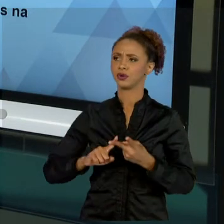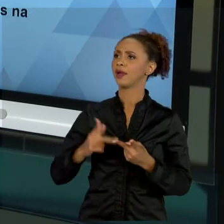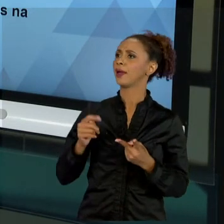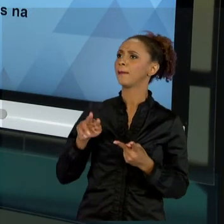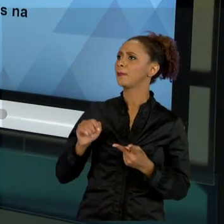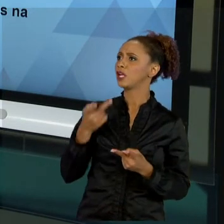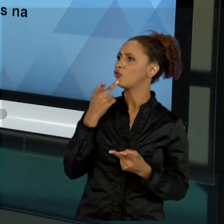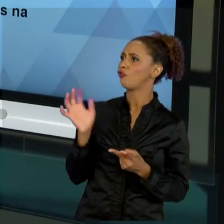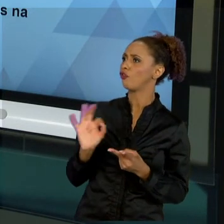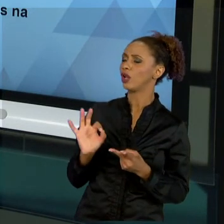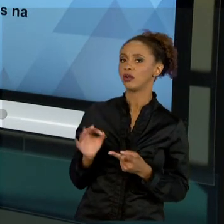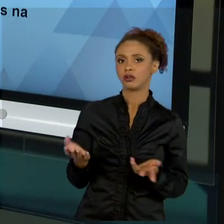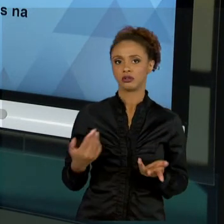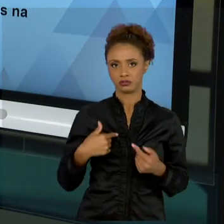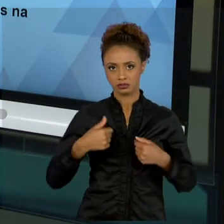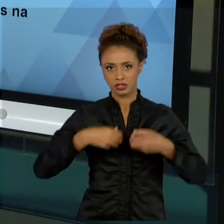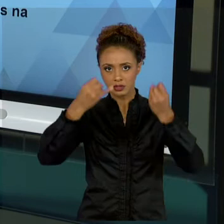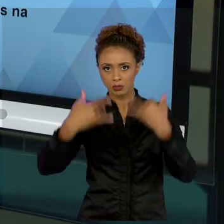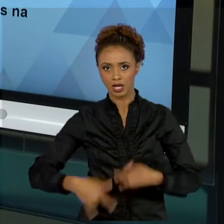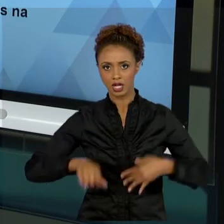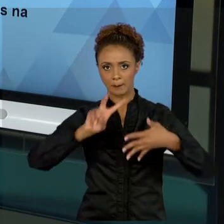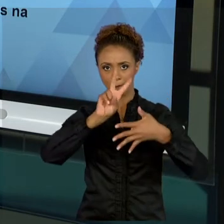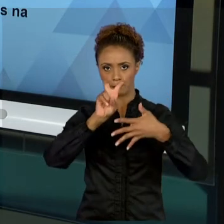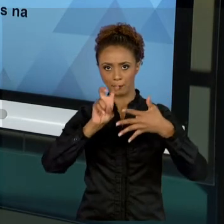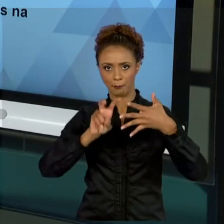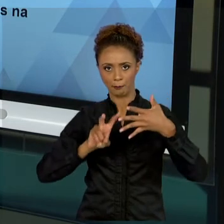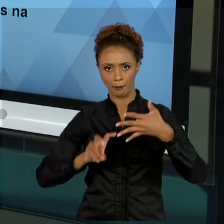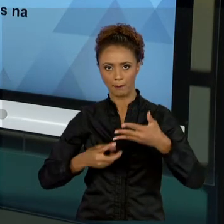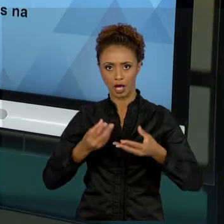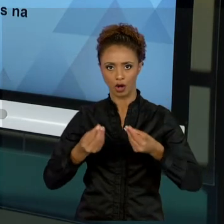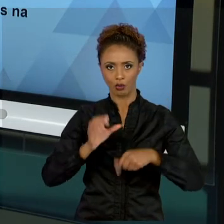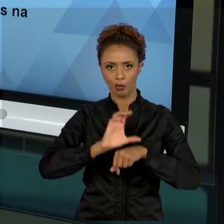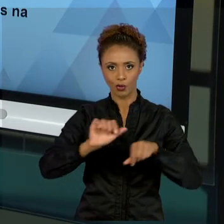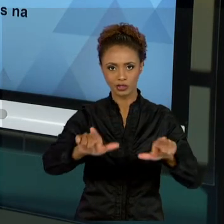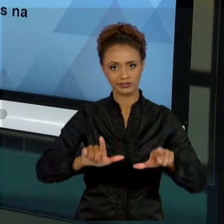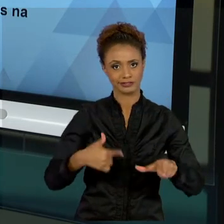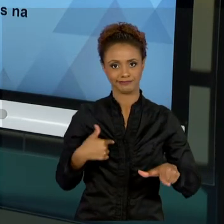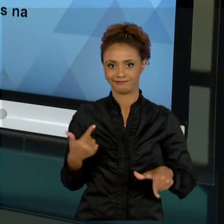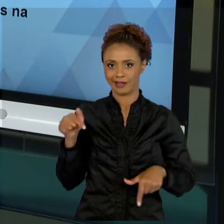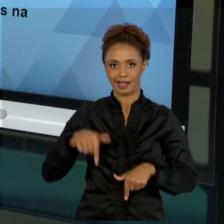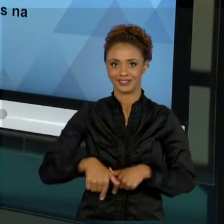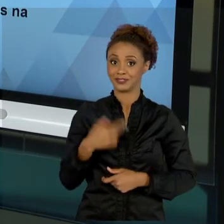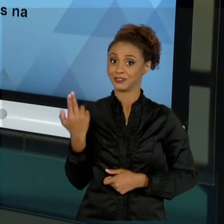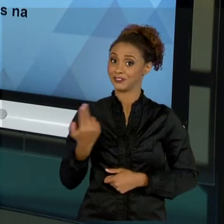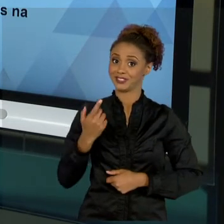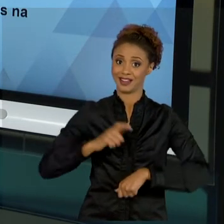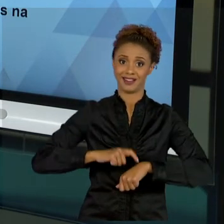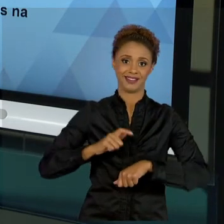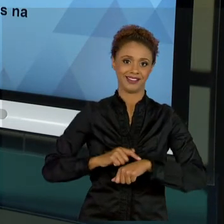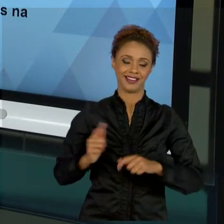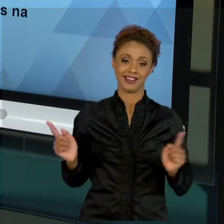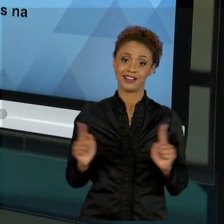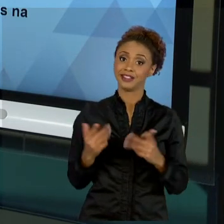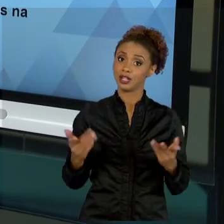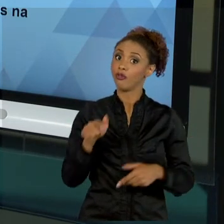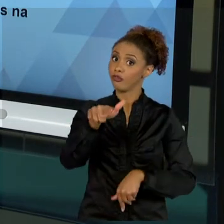DE CERTIFICAÇÃO, NÃO TERIA COMO. ENTÃO, CABE A VOCÊ TAMBÉM BUSCAR ESSES CONHECIMENTOS, SEJA NA